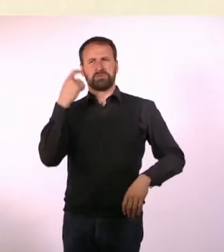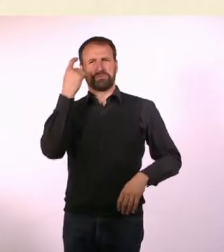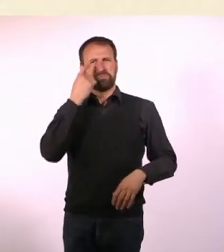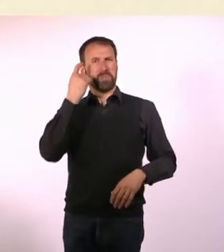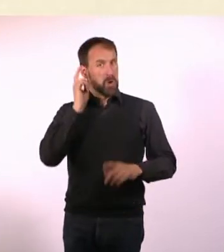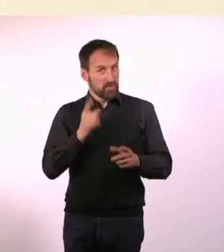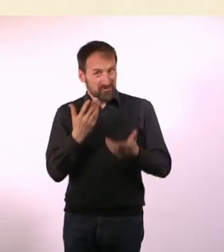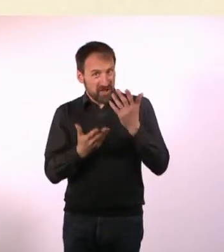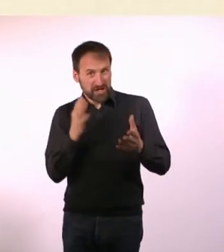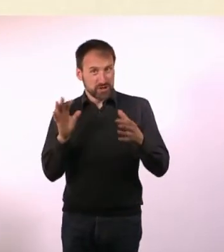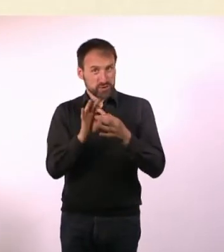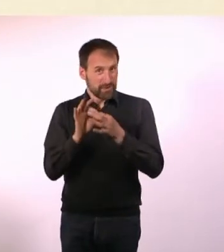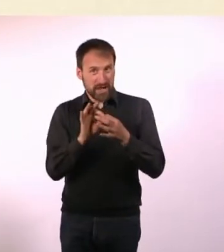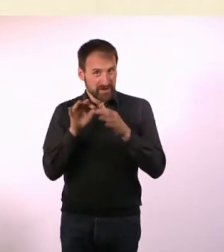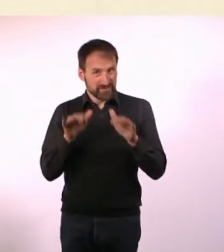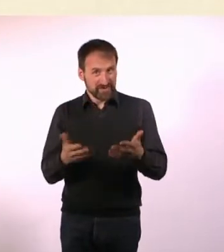Ich fragte mich, ob es da einen Zusammenhang gibt.